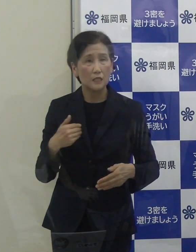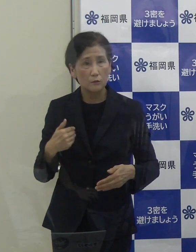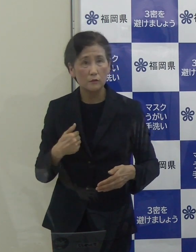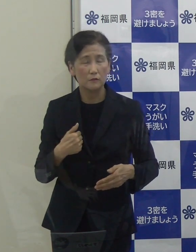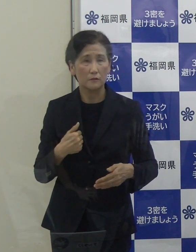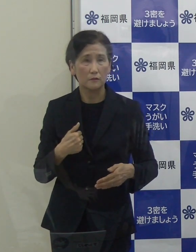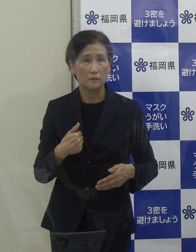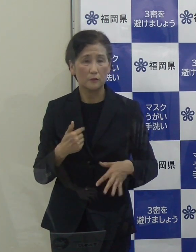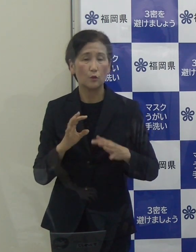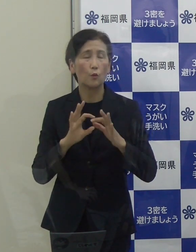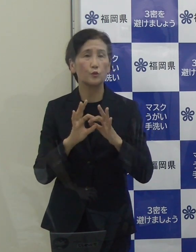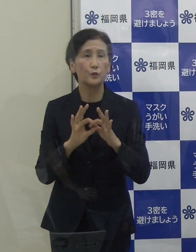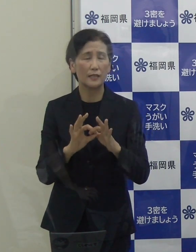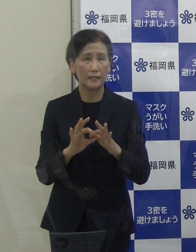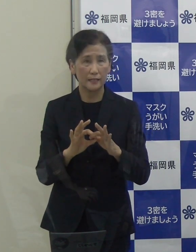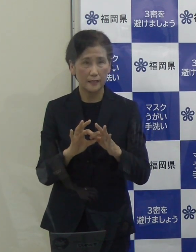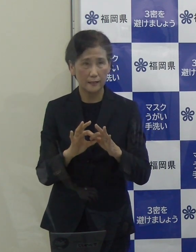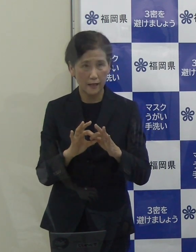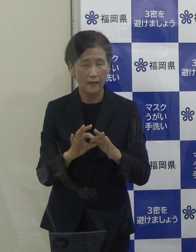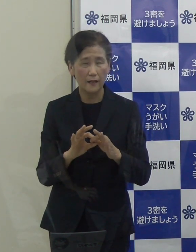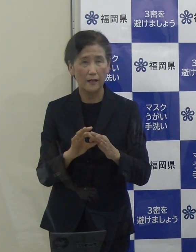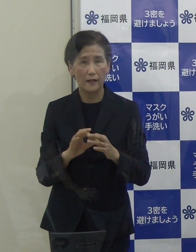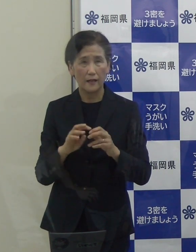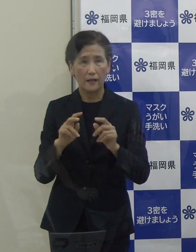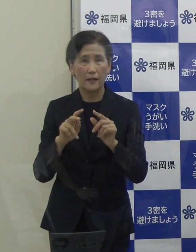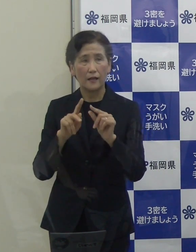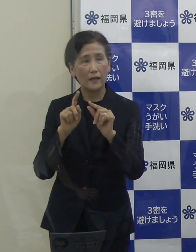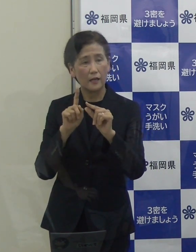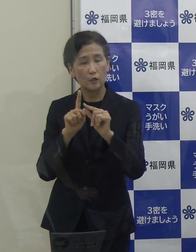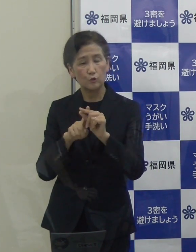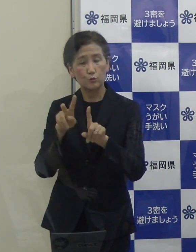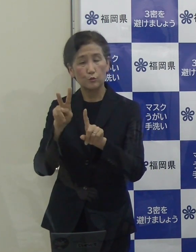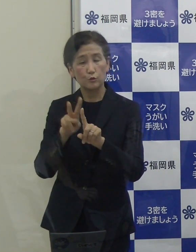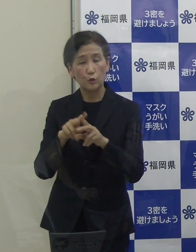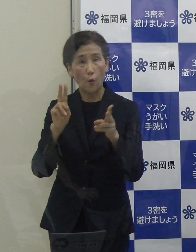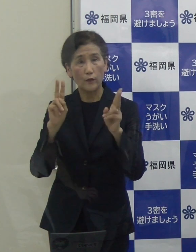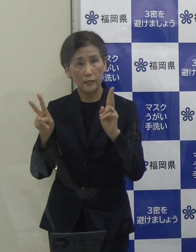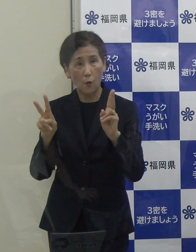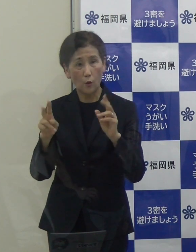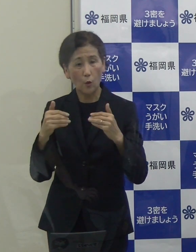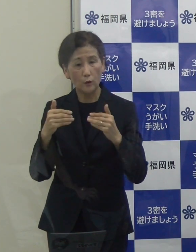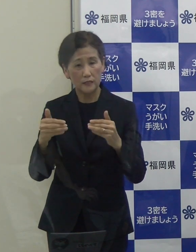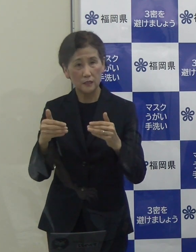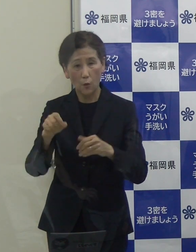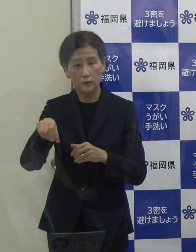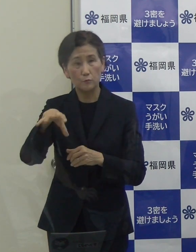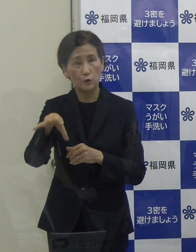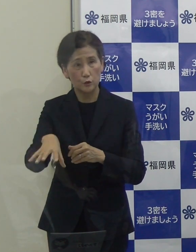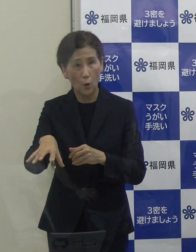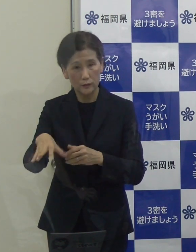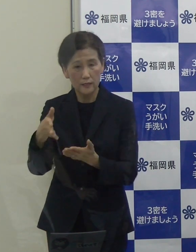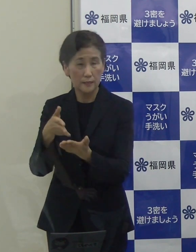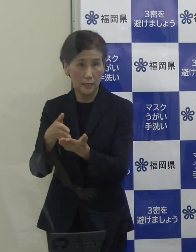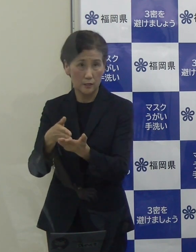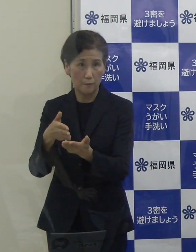中小企業振興事務所からご説明をさせていただいたところです。